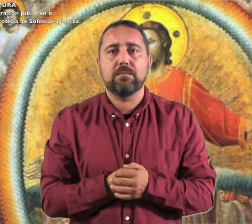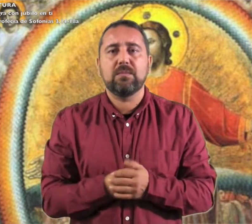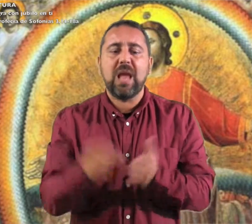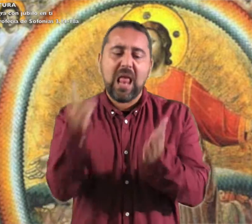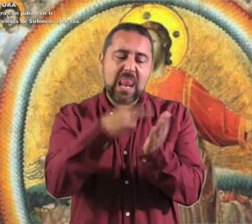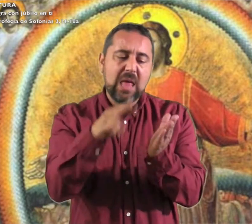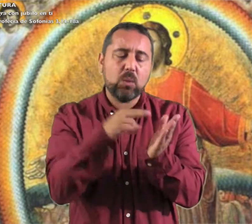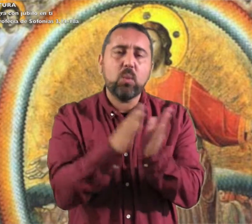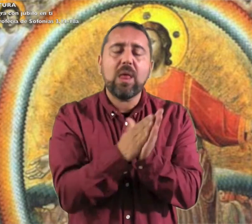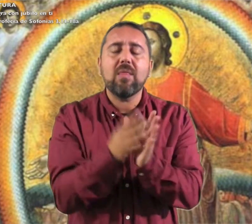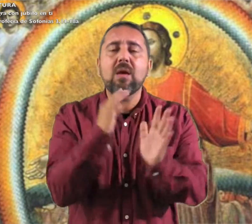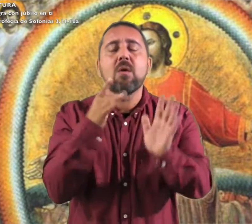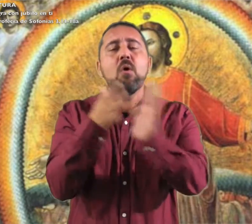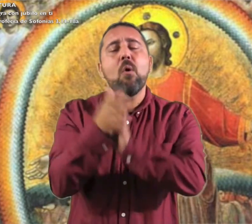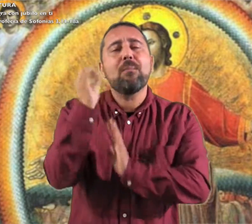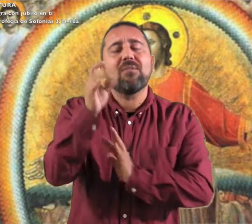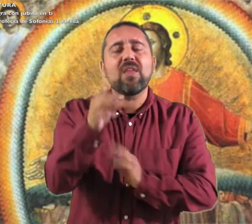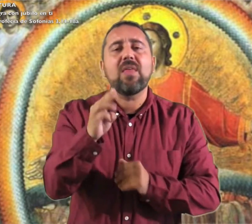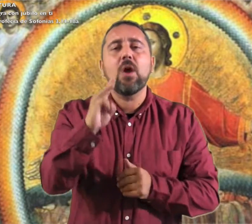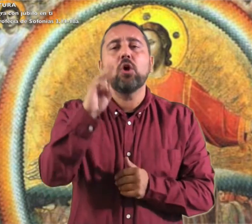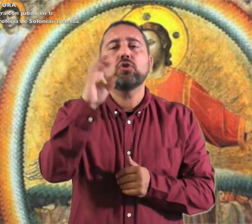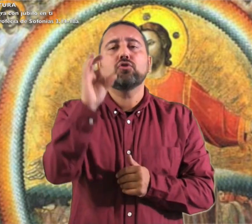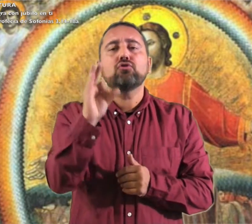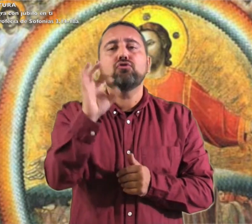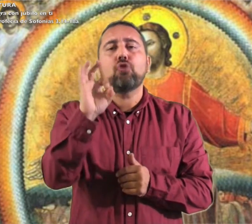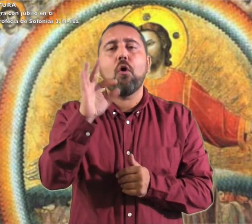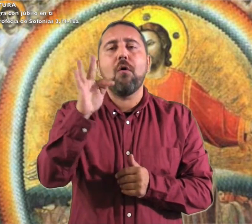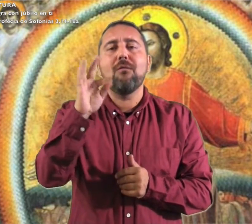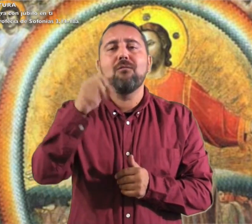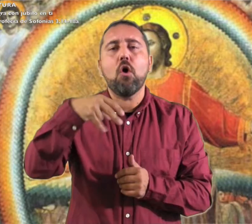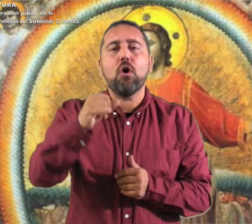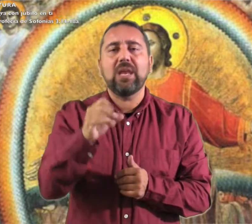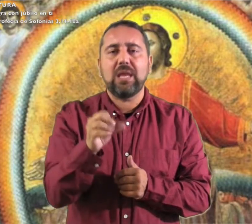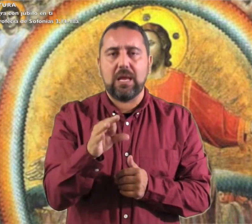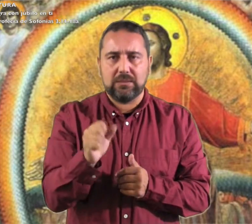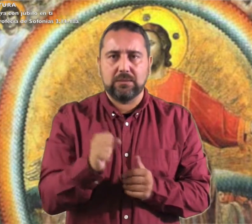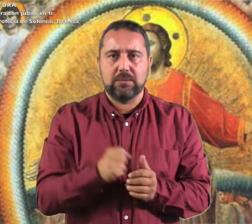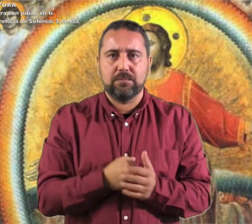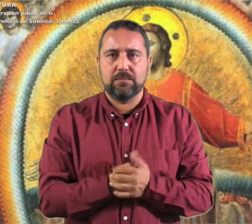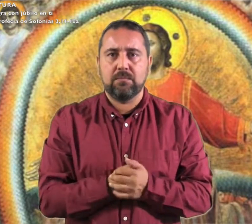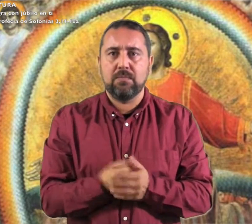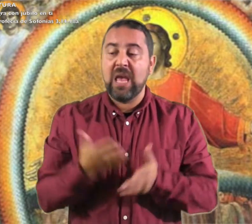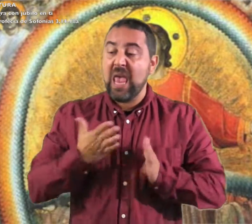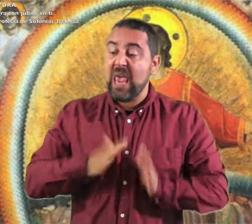Domingo III de Adviento. Lectura de la profecía de Sofonías